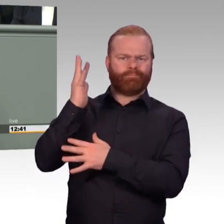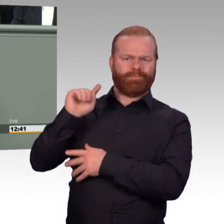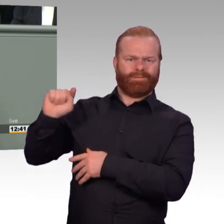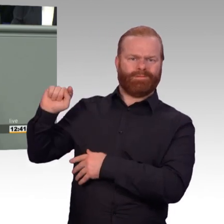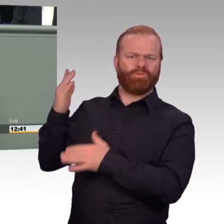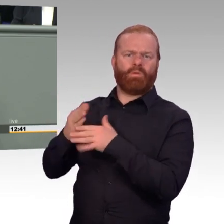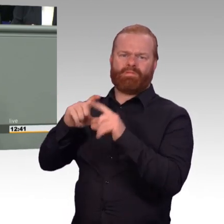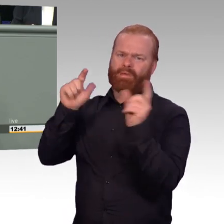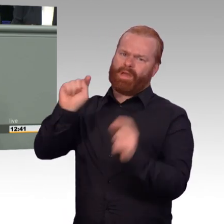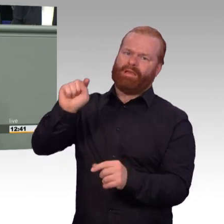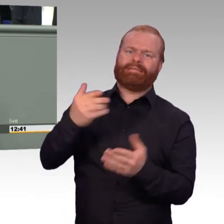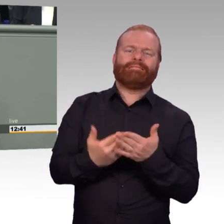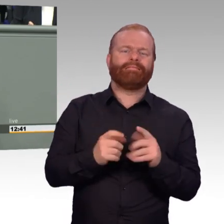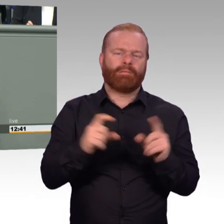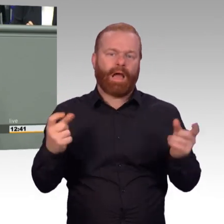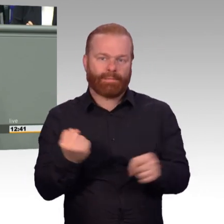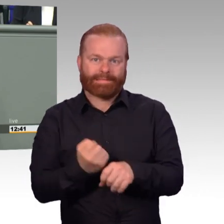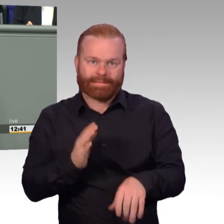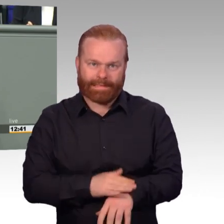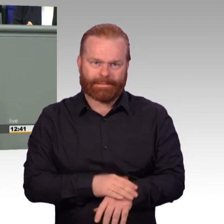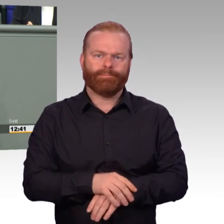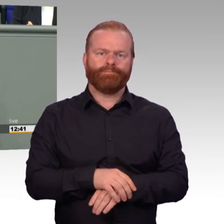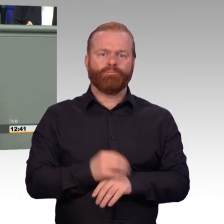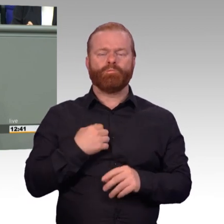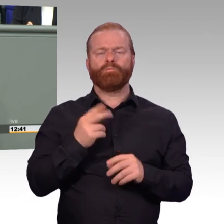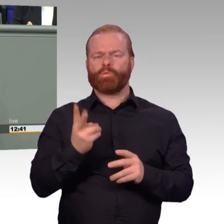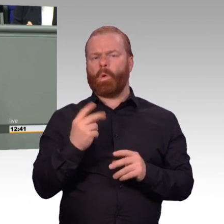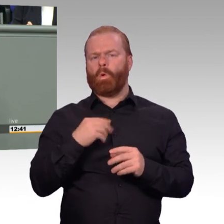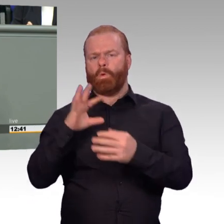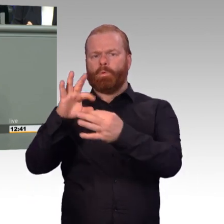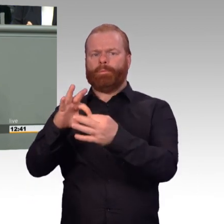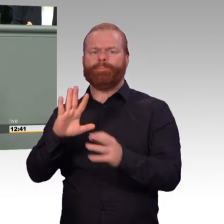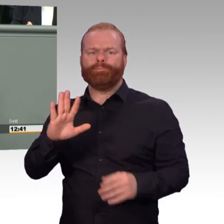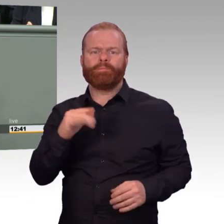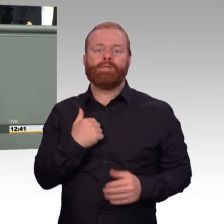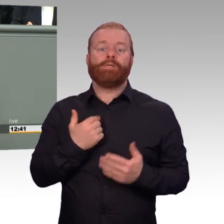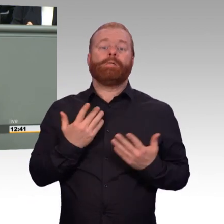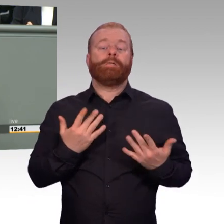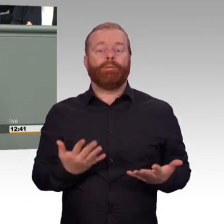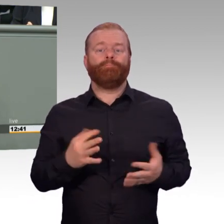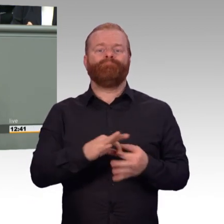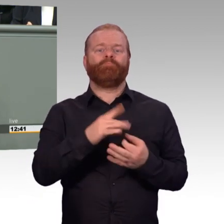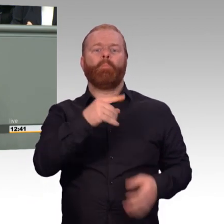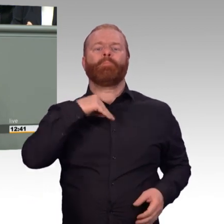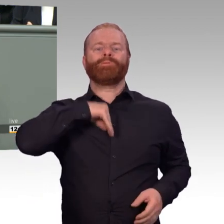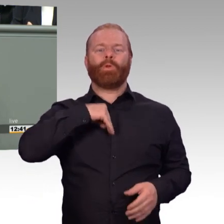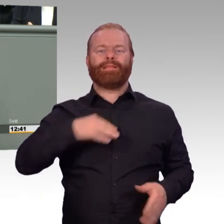und will es auch weiter verstehen, ist ausschließlich medizinischer Art und muss das auch bleiben. Das Bewerbungsverfahren darf nicht verknüpft werden